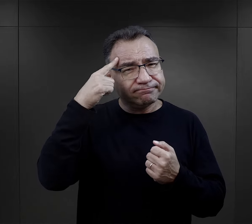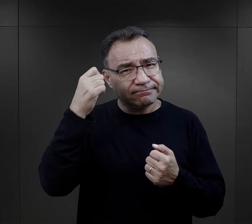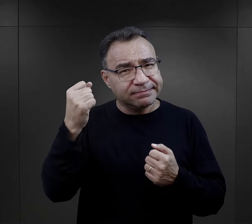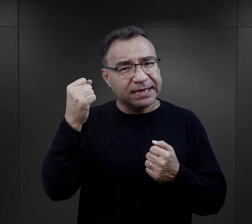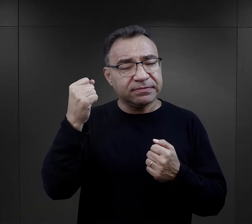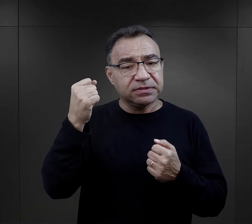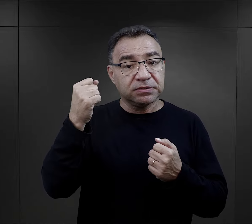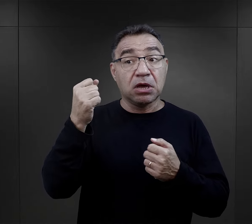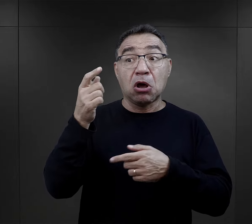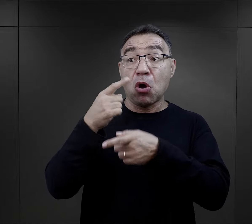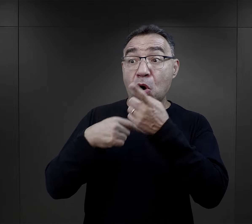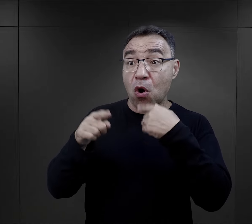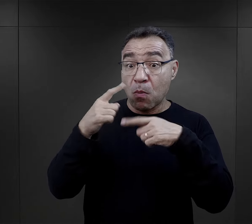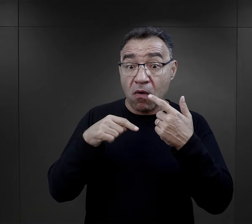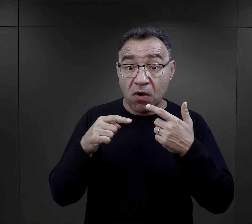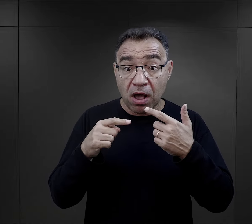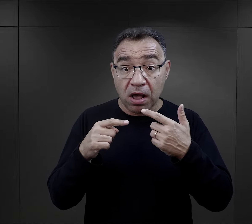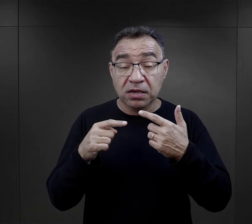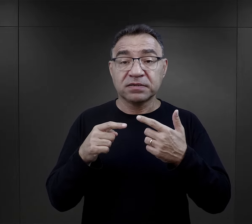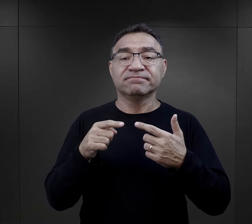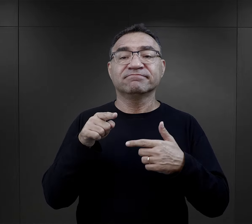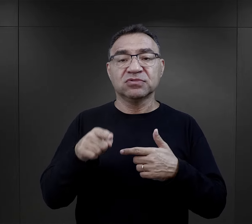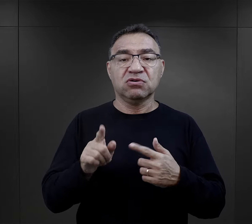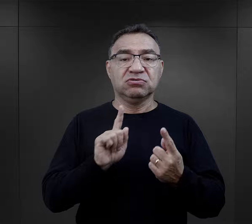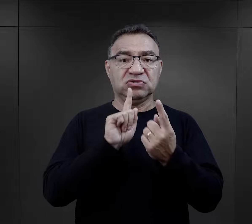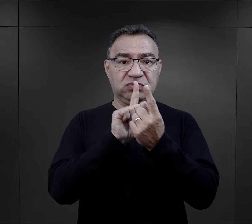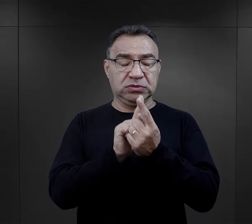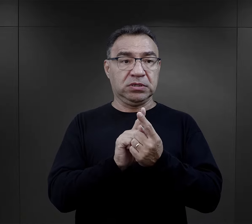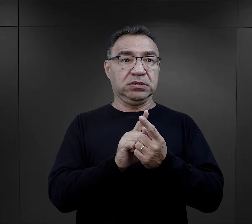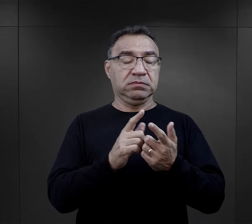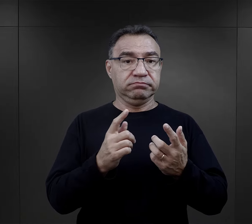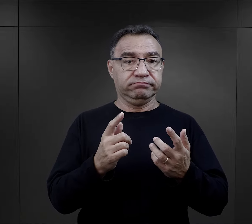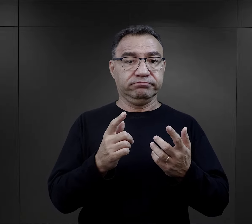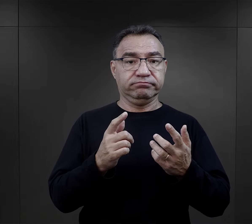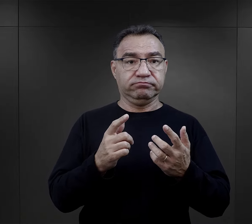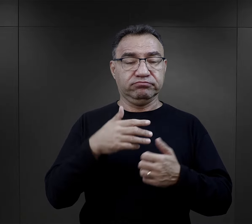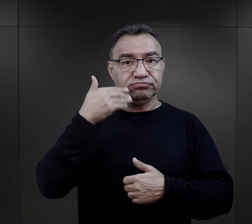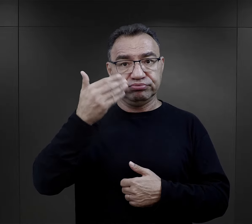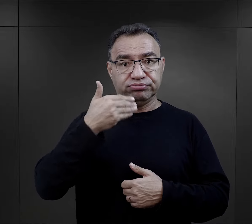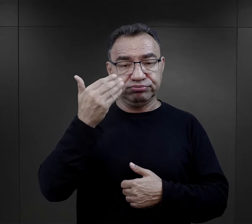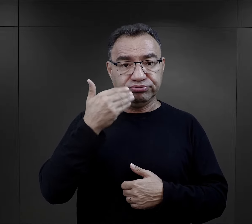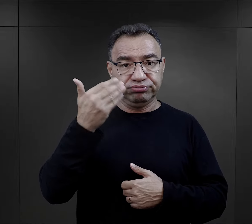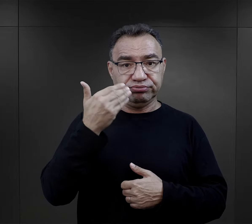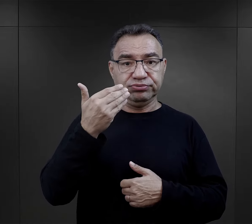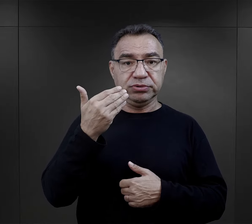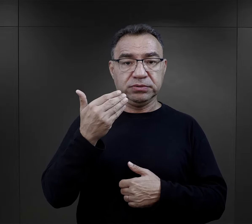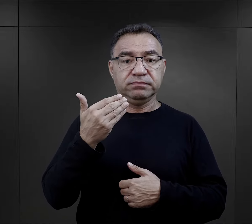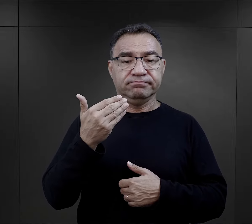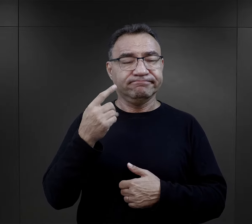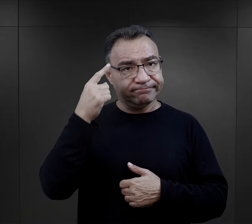możemy to pierwsze spotkanie z załoga obozową, to pierwsze przemówienie znaleźć.